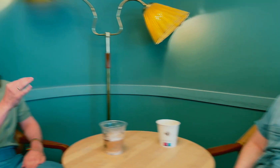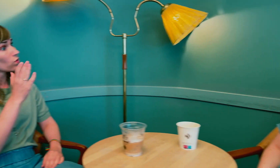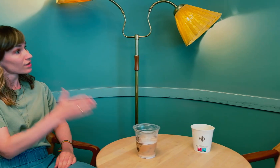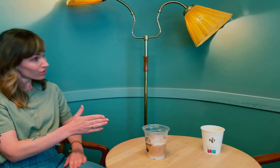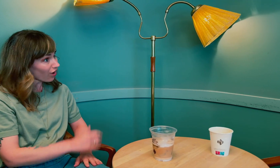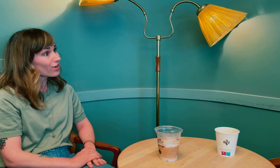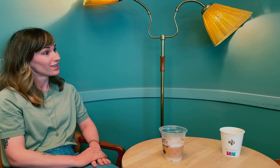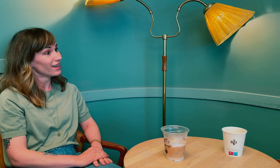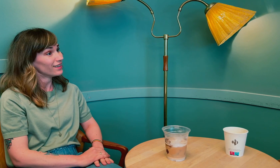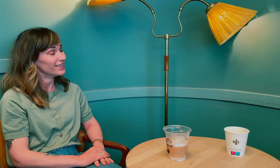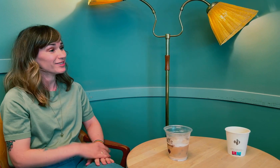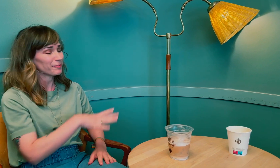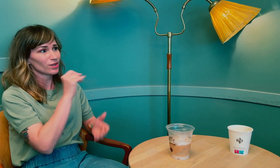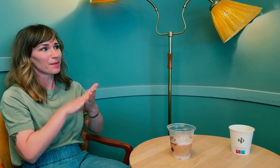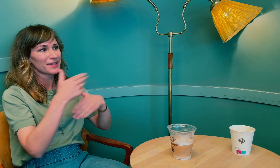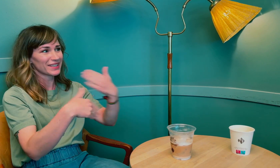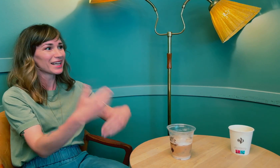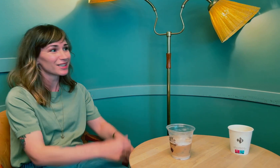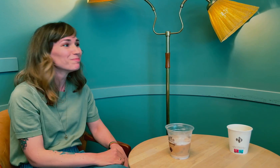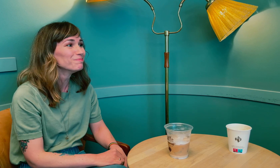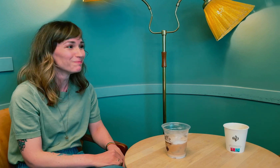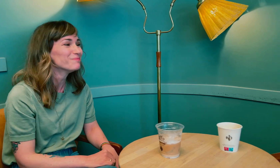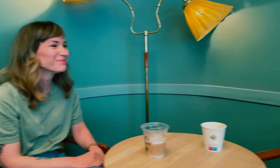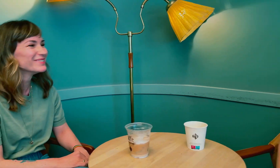Tusen takk, det skal jeg ta med videre.